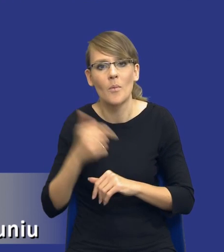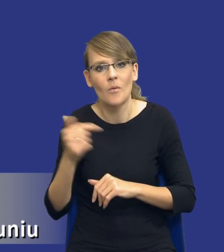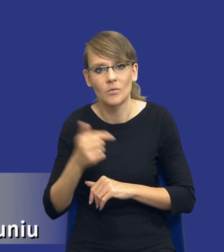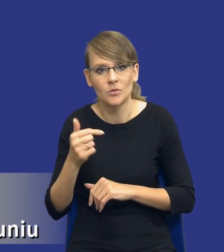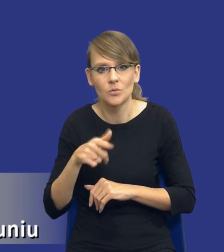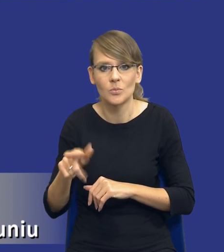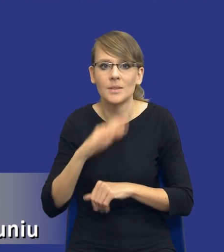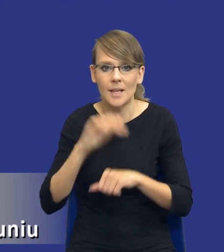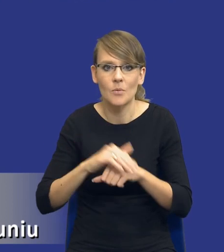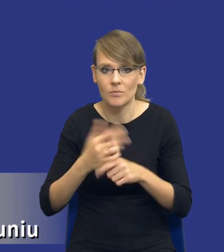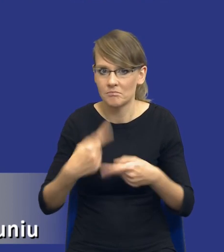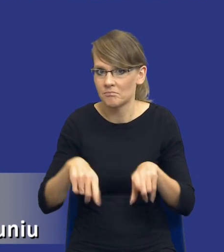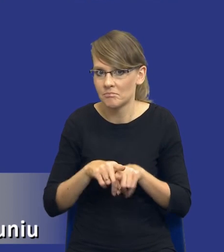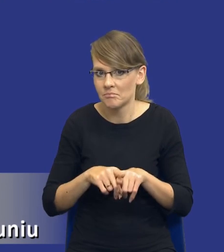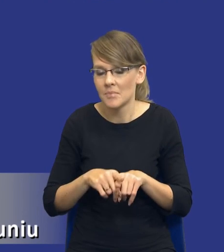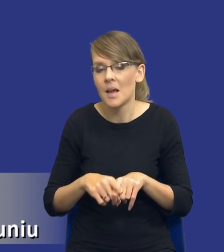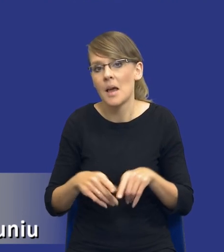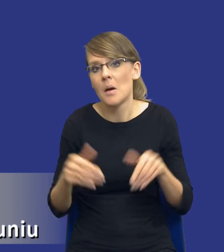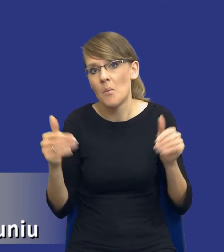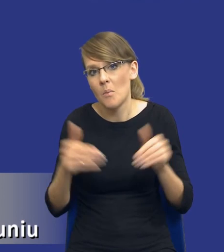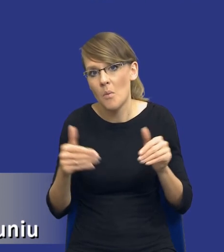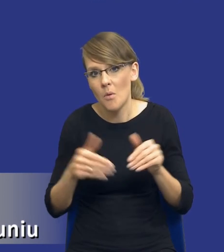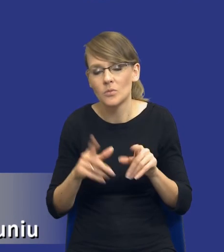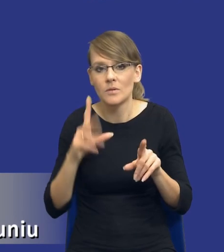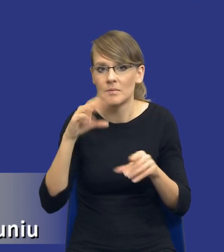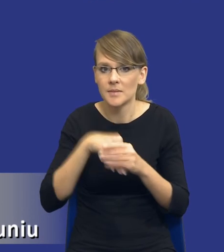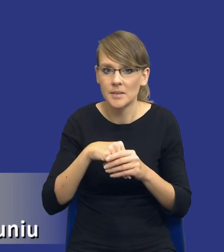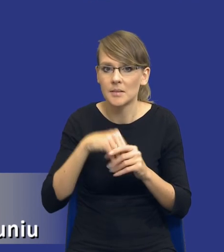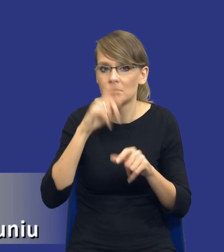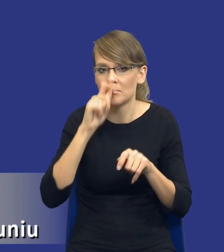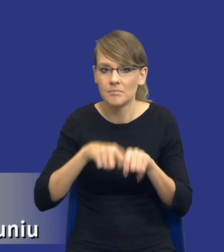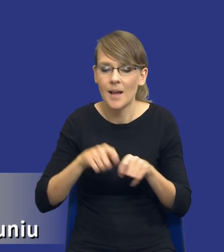przeprowadzić, ewentualnie identyfikując właśnie alternatywne środki zaspokojenia